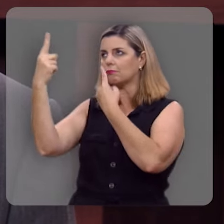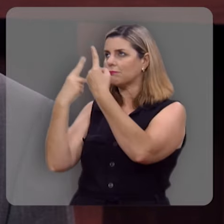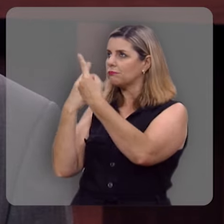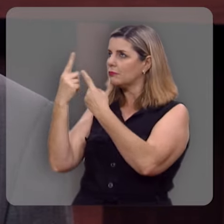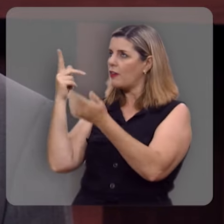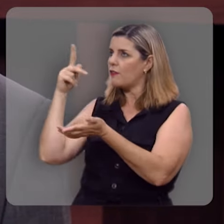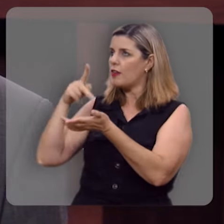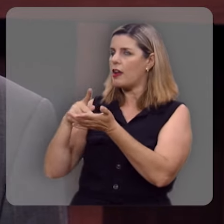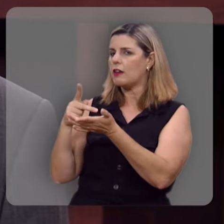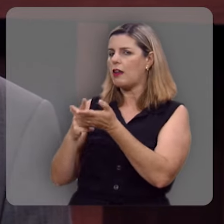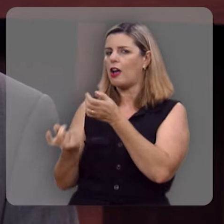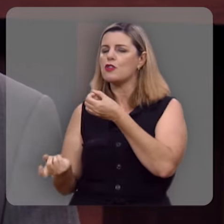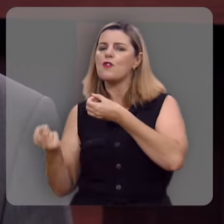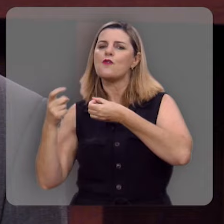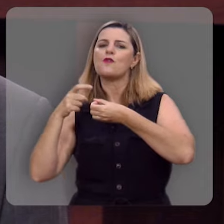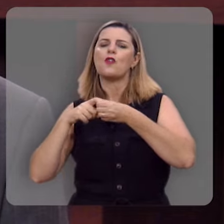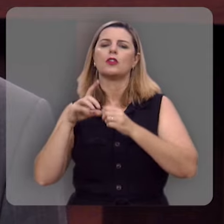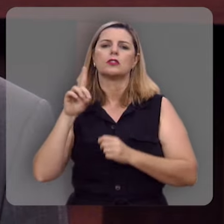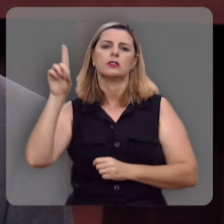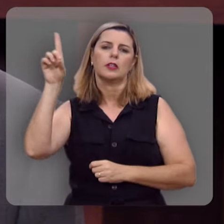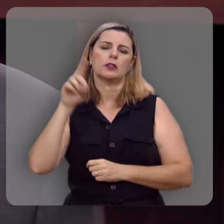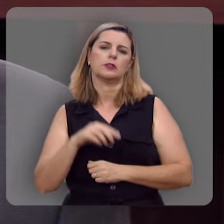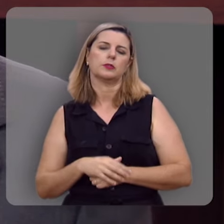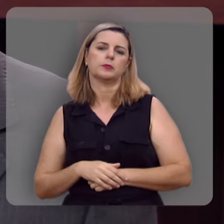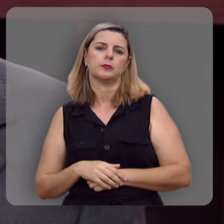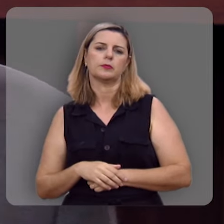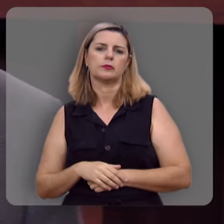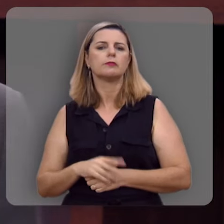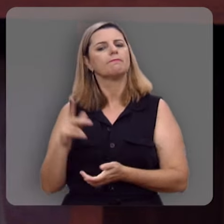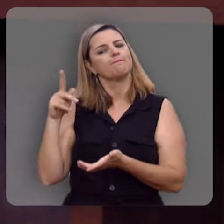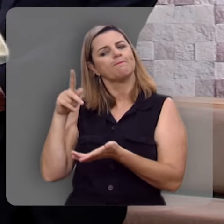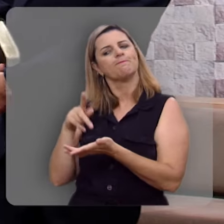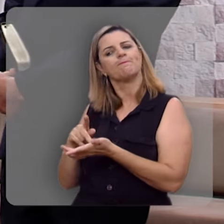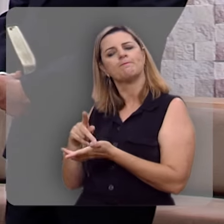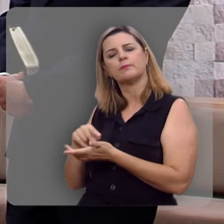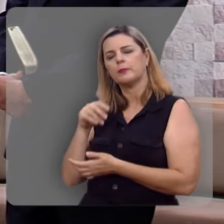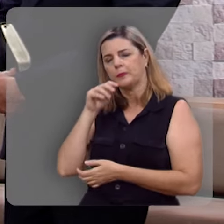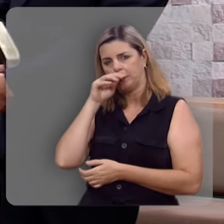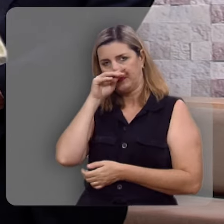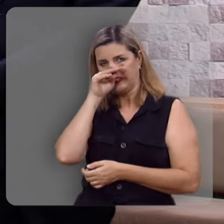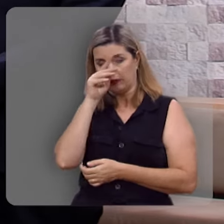real de volta a esse relacionamento com o Criador, não é mesmo Reverendo Hernandes?